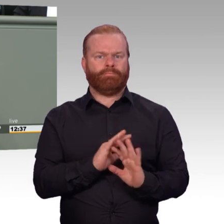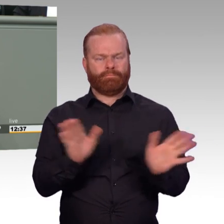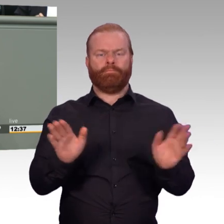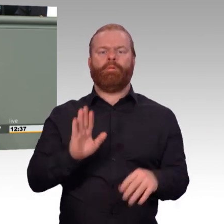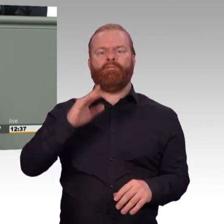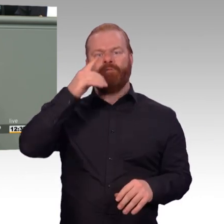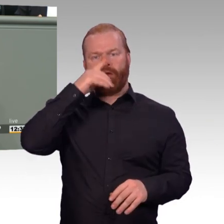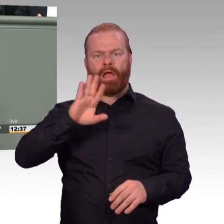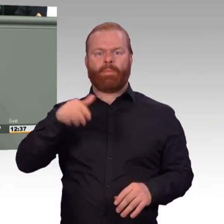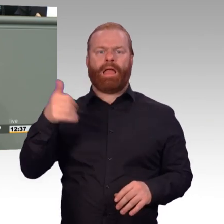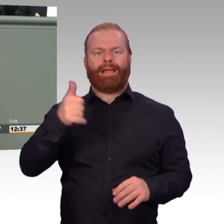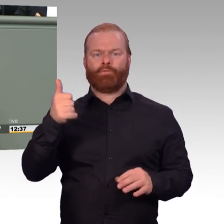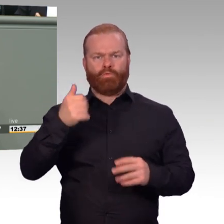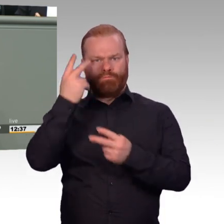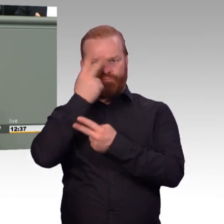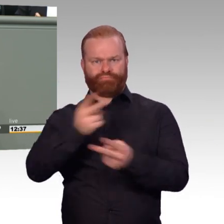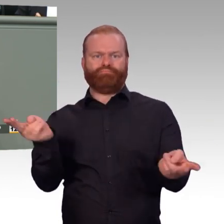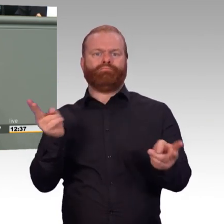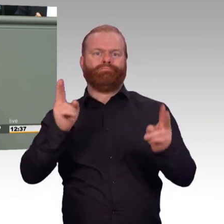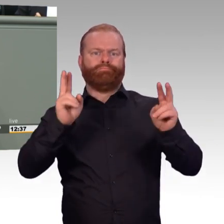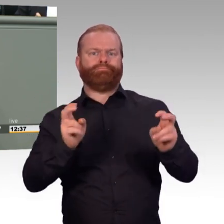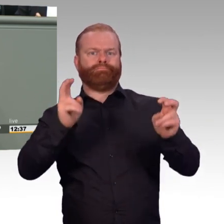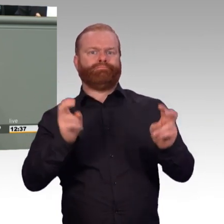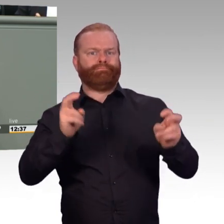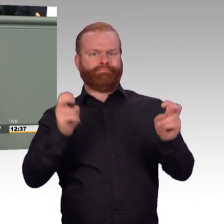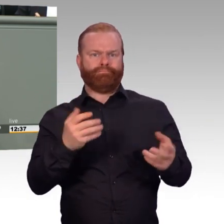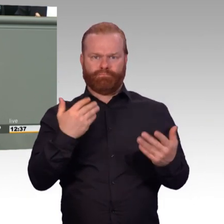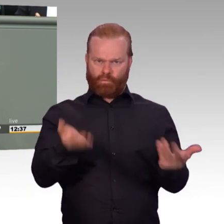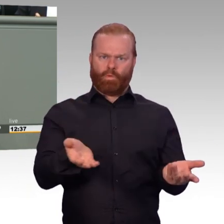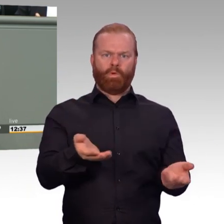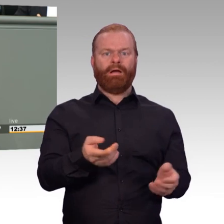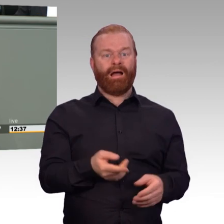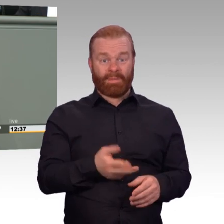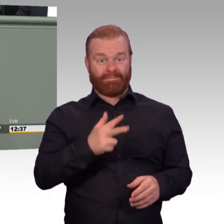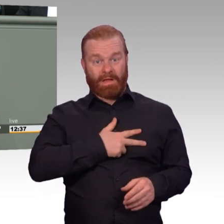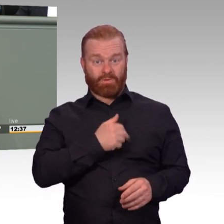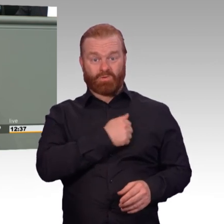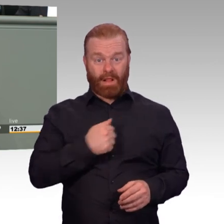mit Leidenschaft dabei. Aber sie erwarten zurecht für ihre Leistungen Anerkennung und für ihre Arbeit